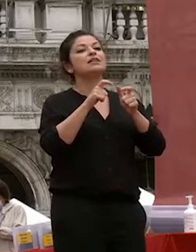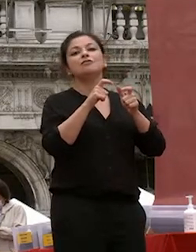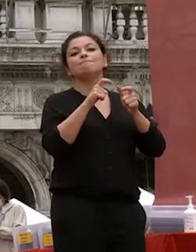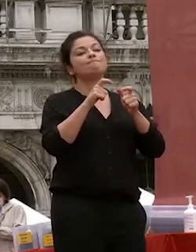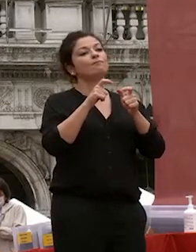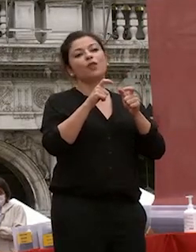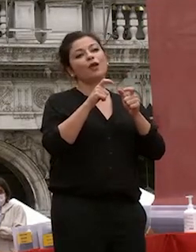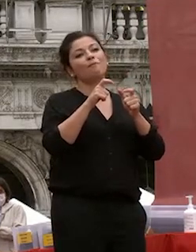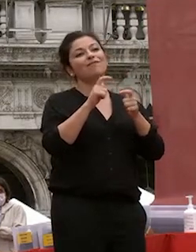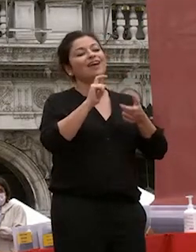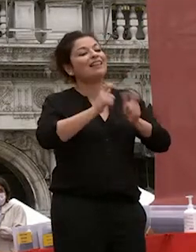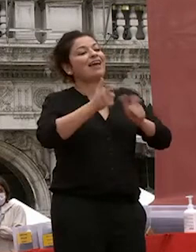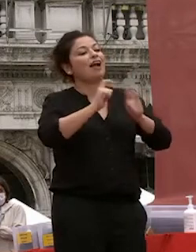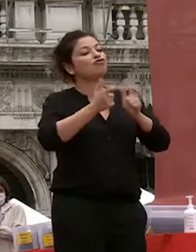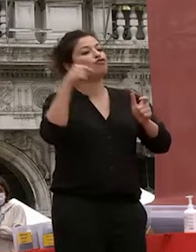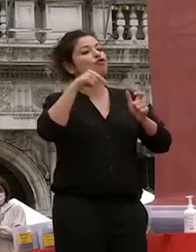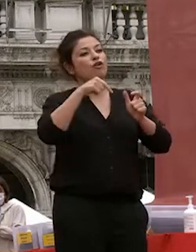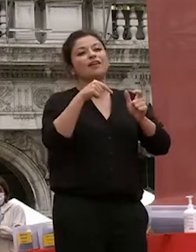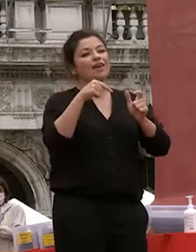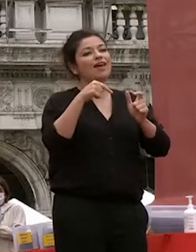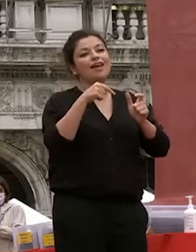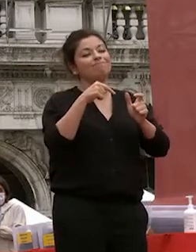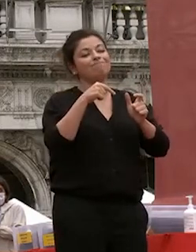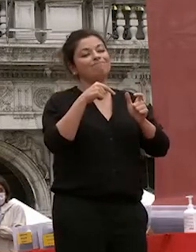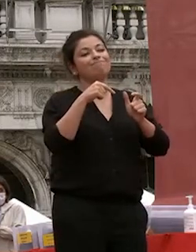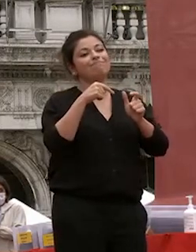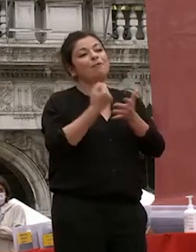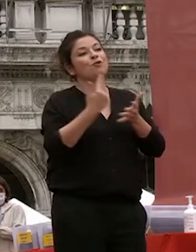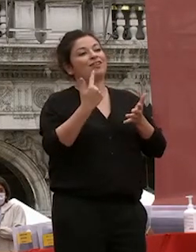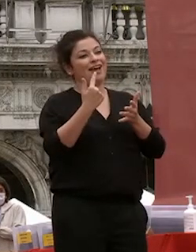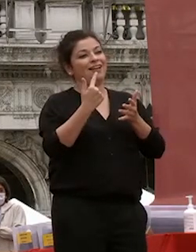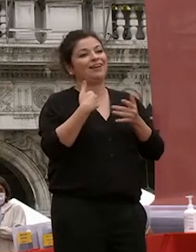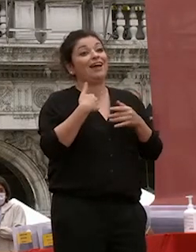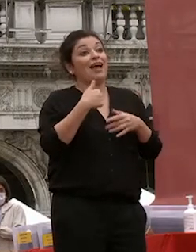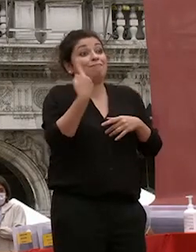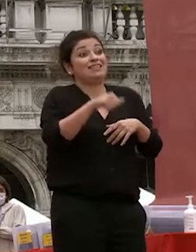quell'interazione che che la fisicità riesce a rendere più rotonda